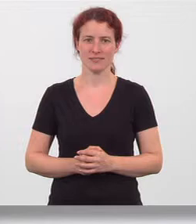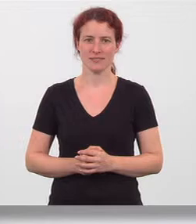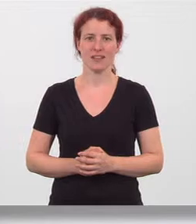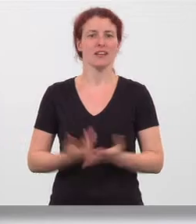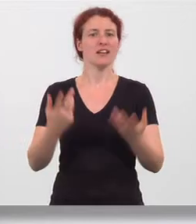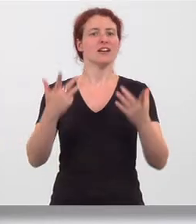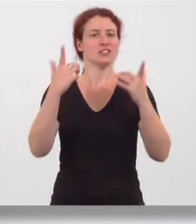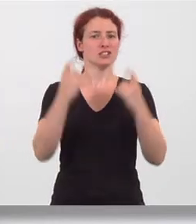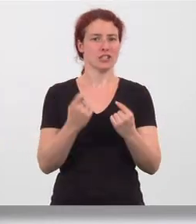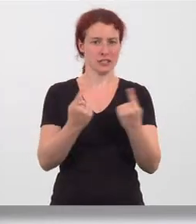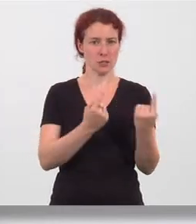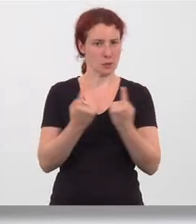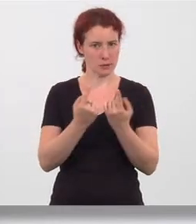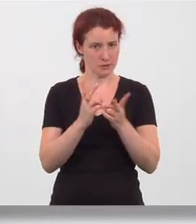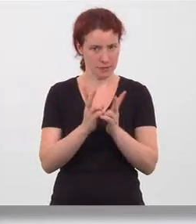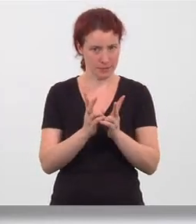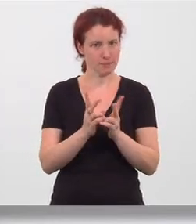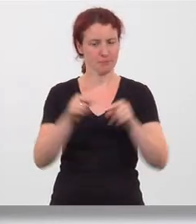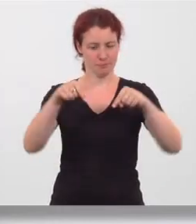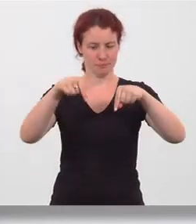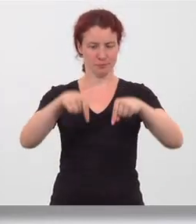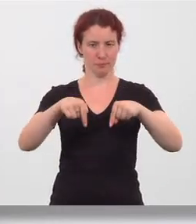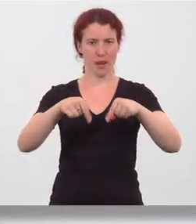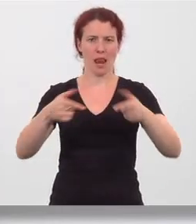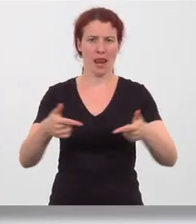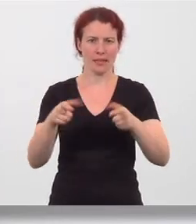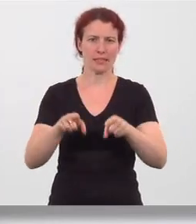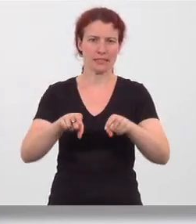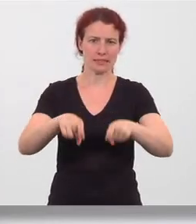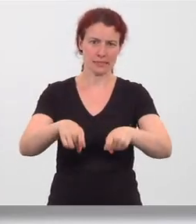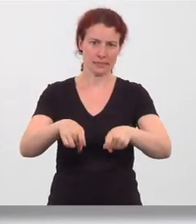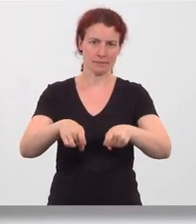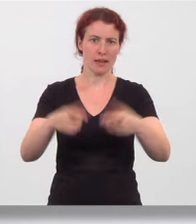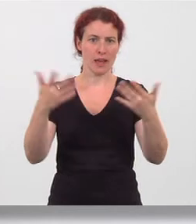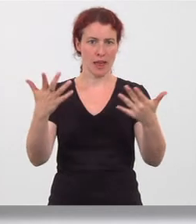Ausgangsstellung breiter Stand, leicht in die Knie gehen, Hände auf die Oberschenkel